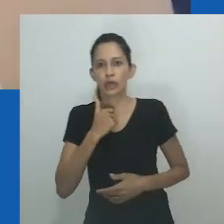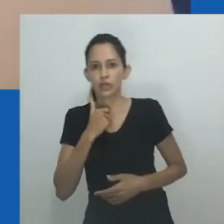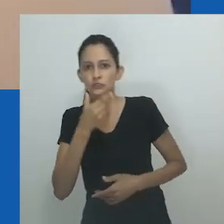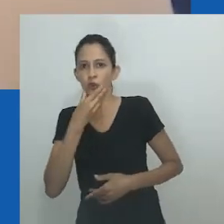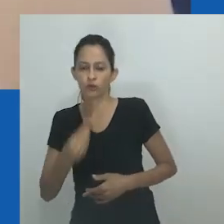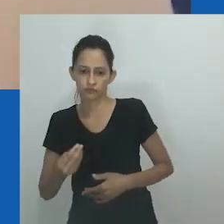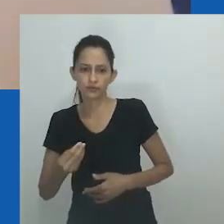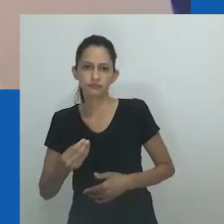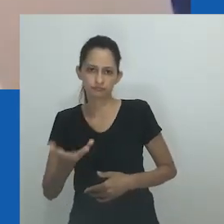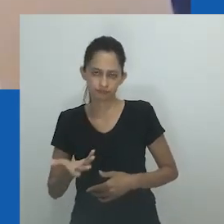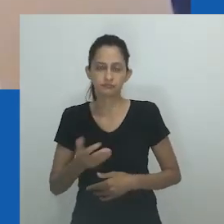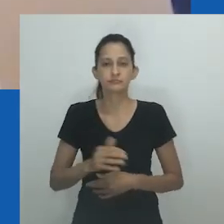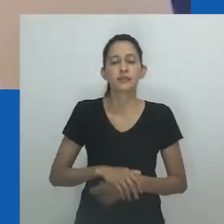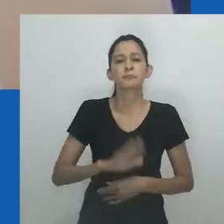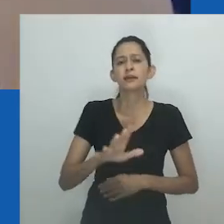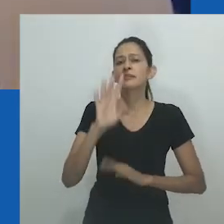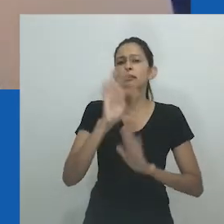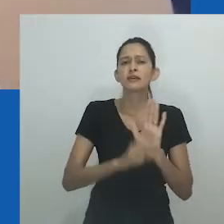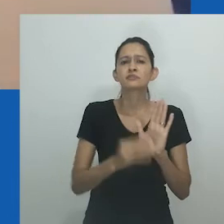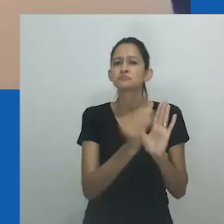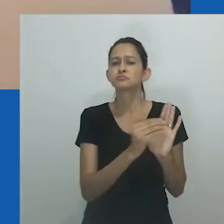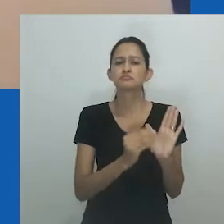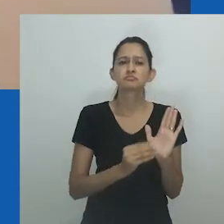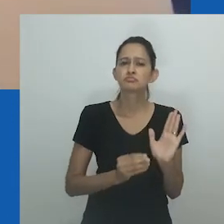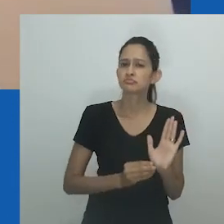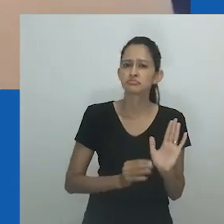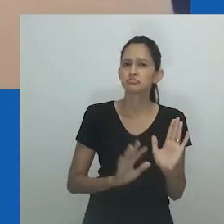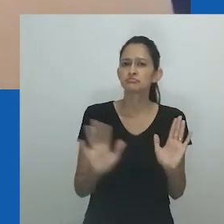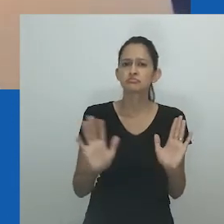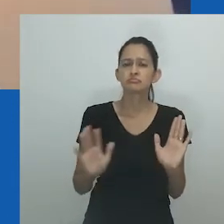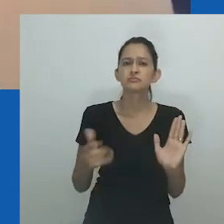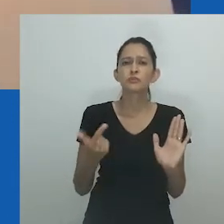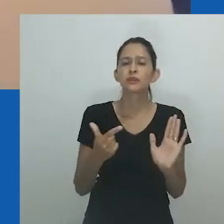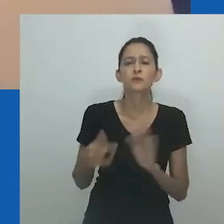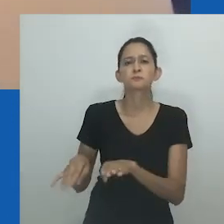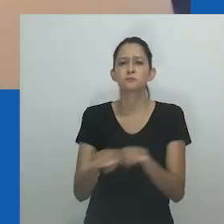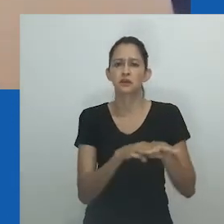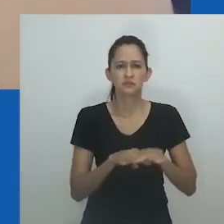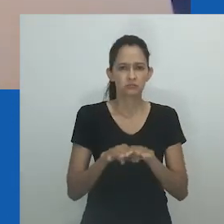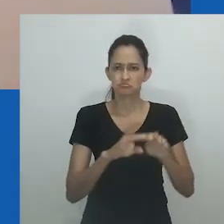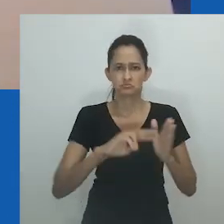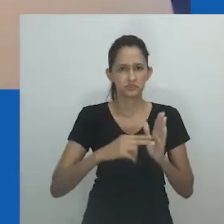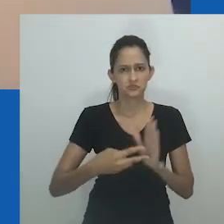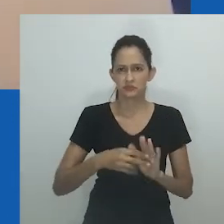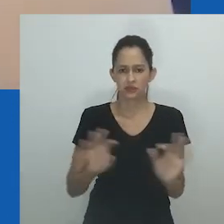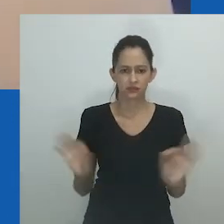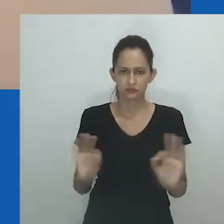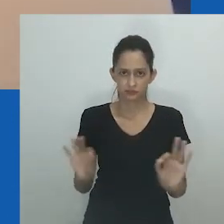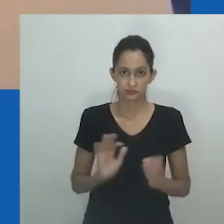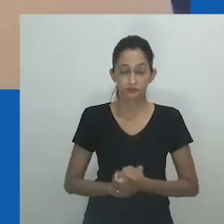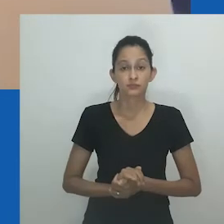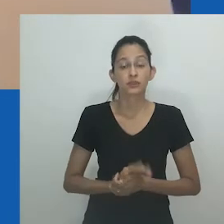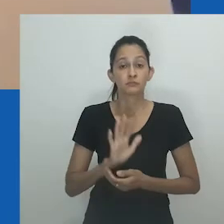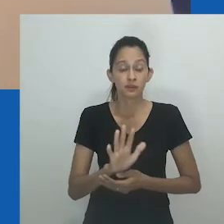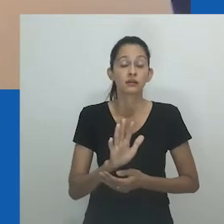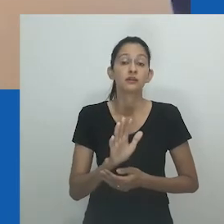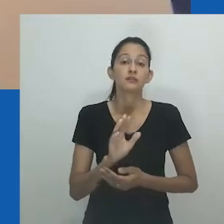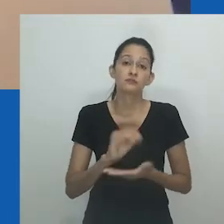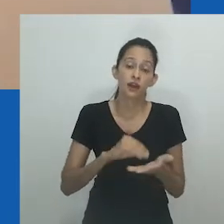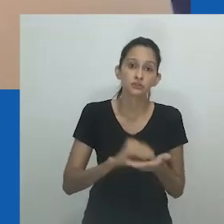A falta de termos vernáculos para se referir a comunidades que não são heteronormativas contribuiu para a dependência excessiva de termos em inglês.